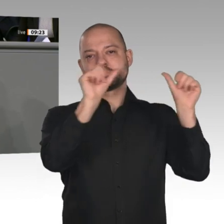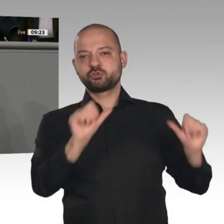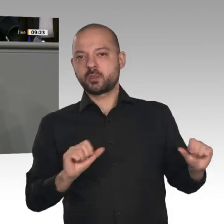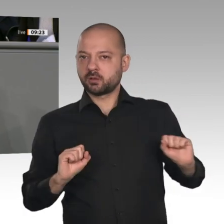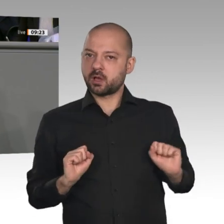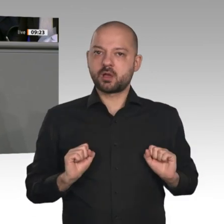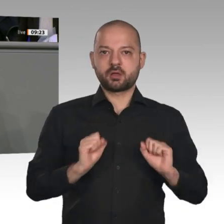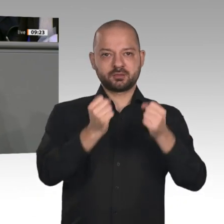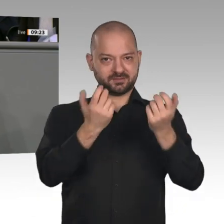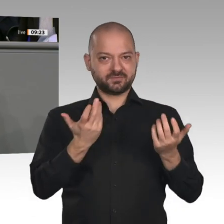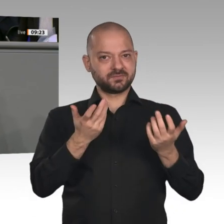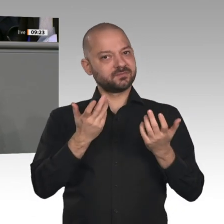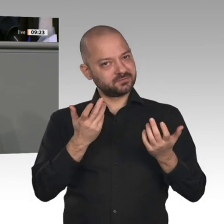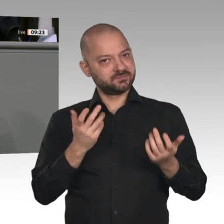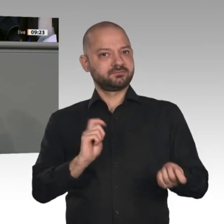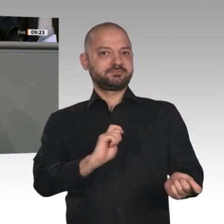Ein wichtiges Signal sind die gestrigen Beschlüsse des